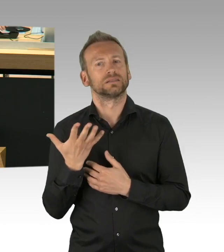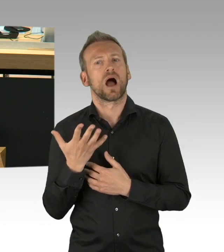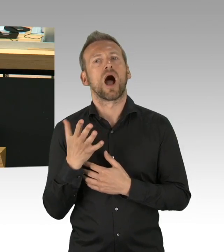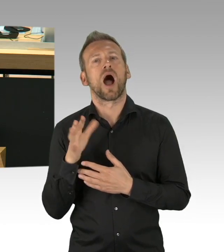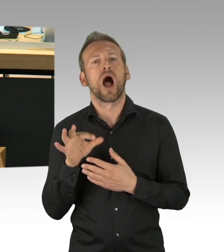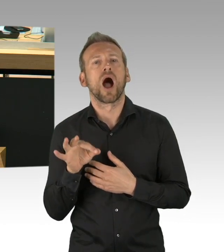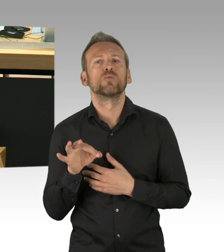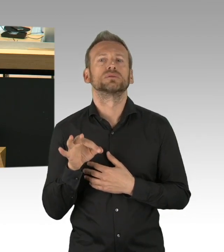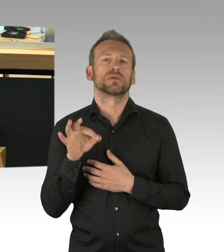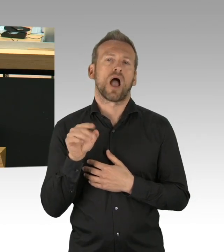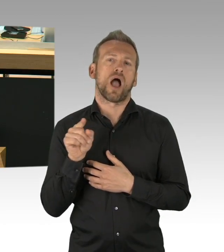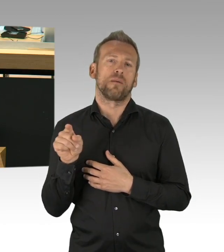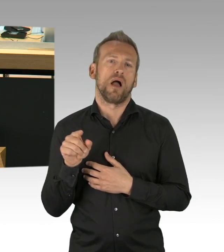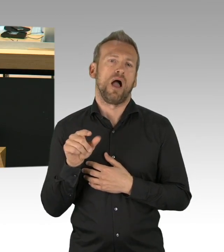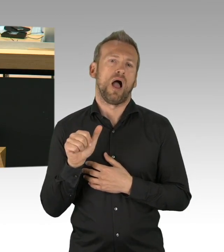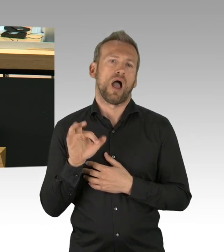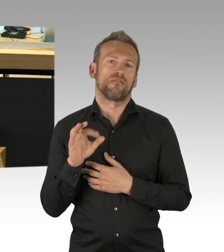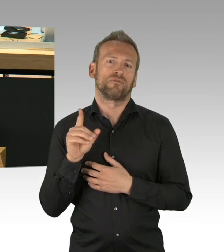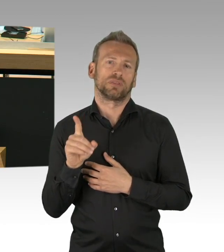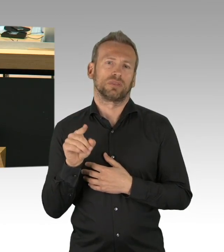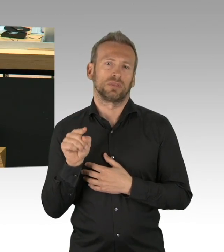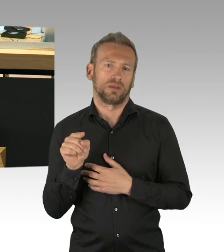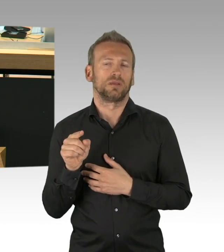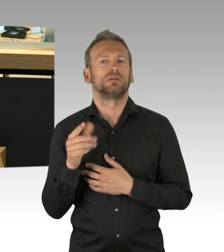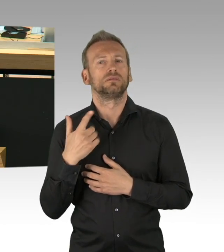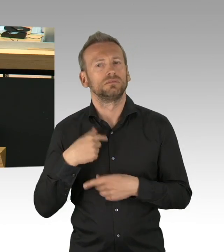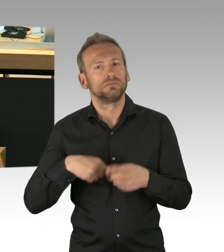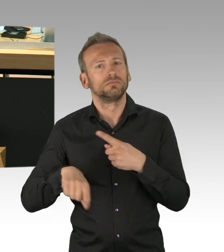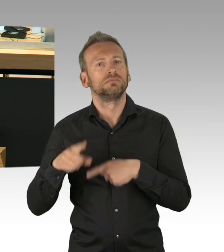wir sehen das, denn so wird bundesweit mit hunderten Rechtsverordnungen, Allgemeinverfügungen